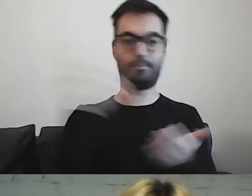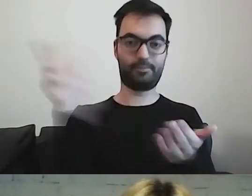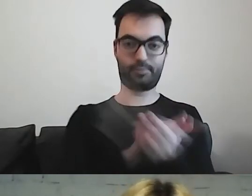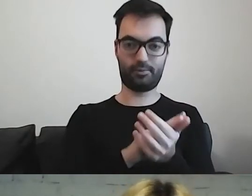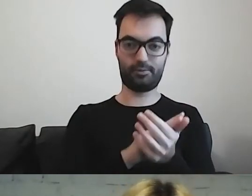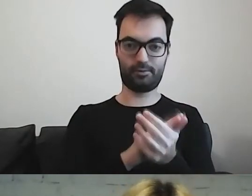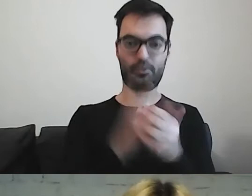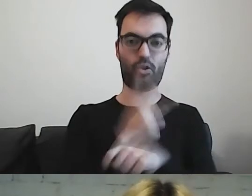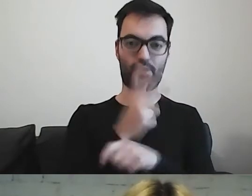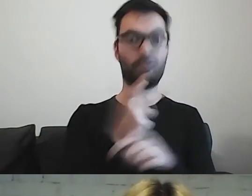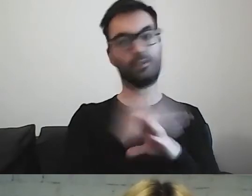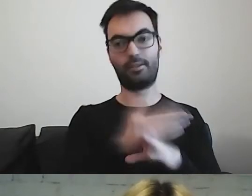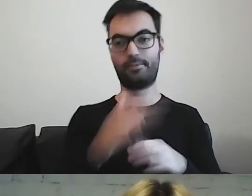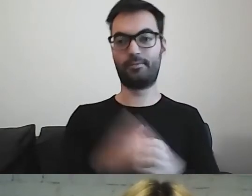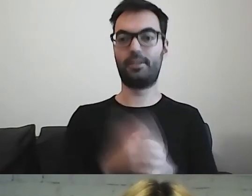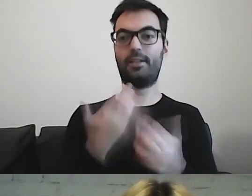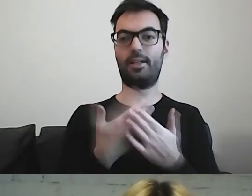Taki mam plan na dzisiaj.